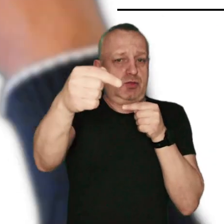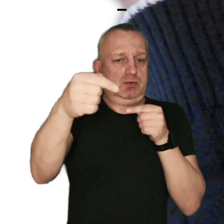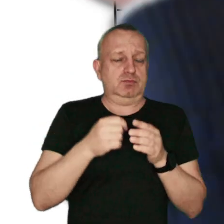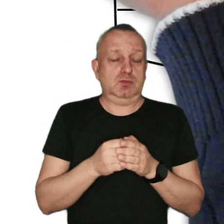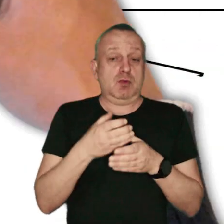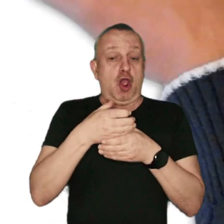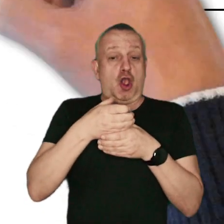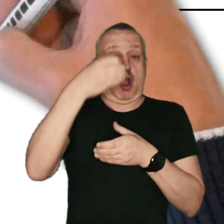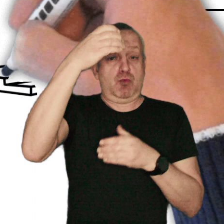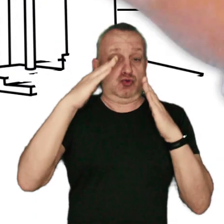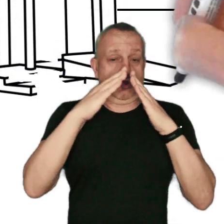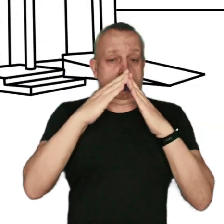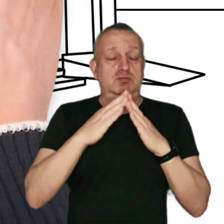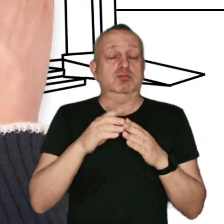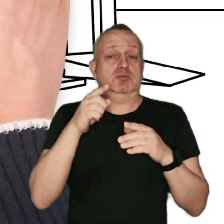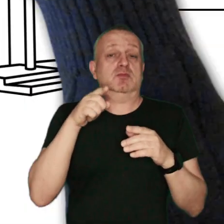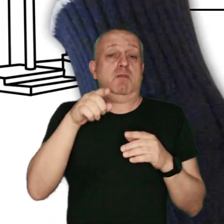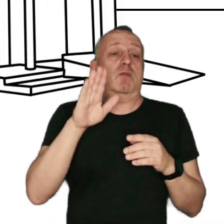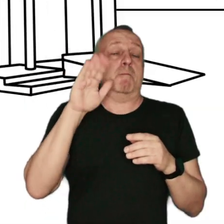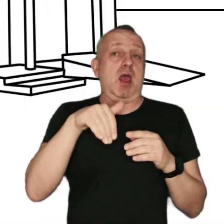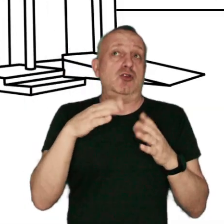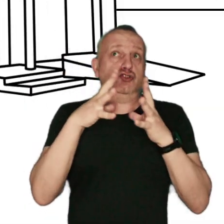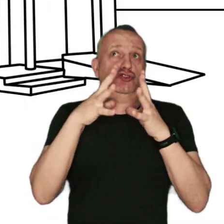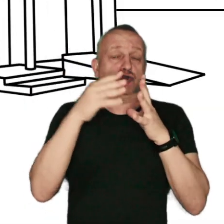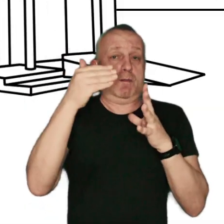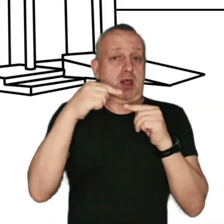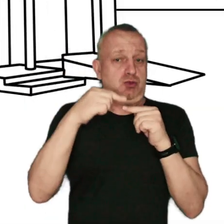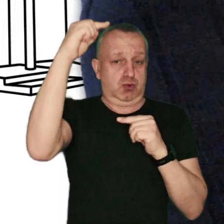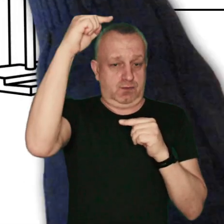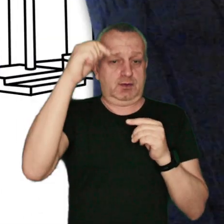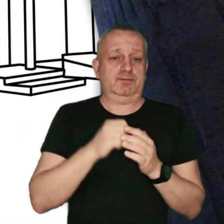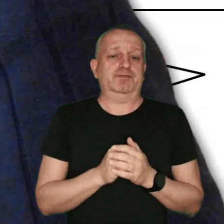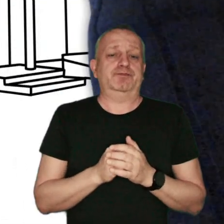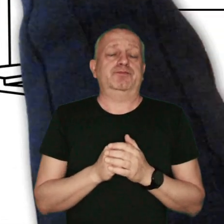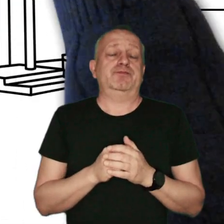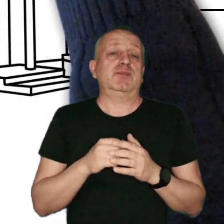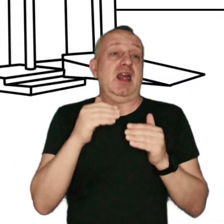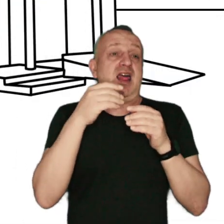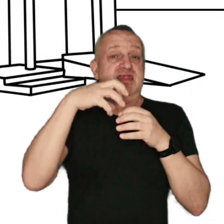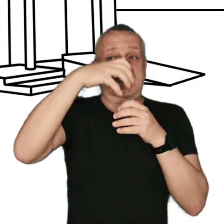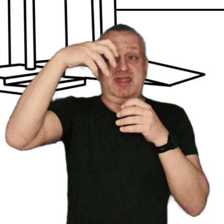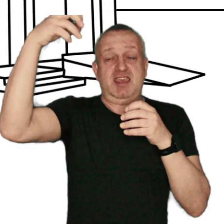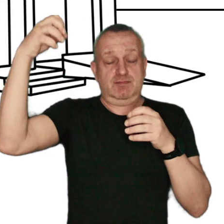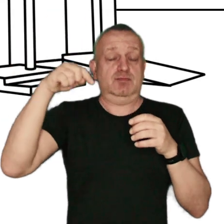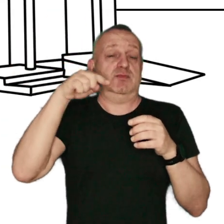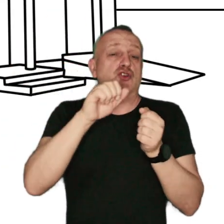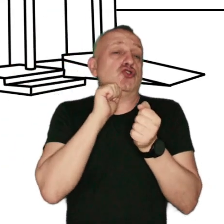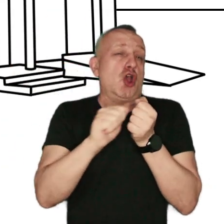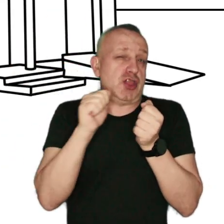Kominy domów jednorodzinnych z reguły są na wysokości ok. 10 m. Dym, a w raz z nim szkodliwe związki,